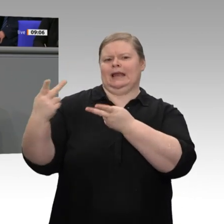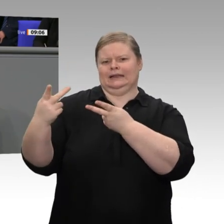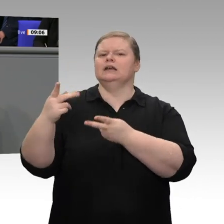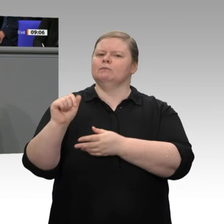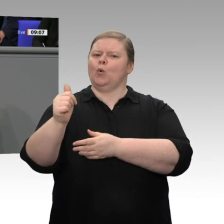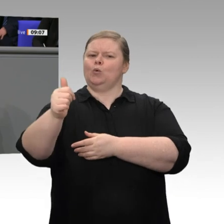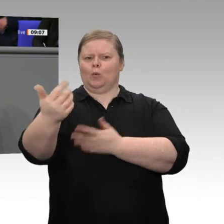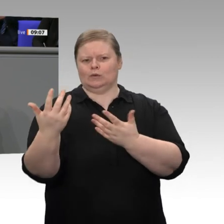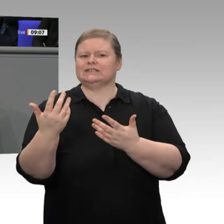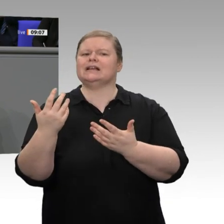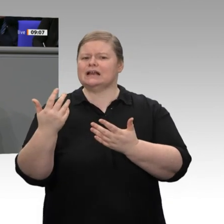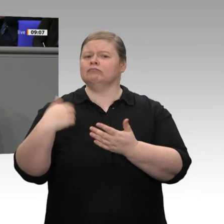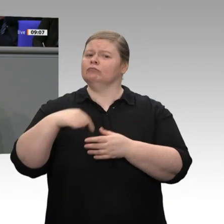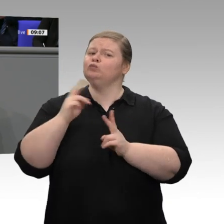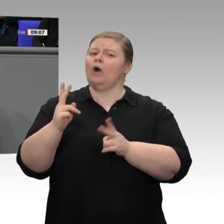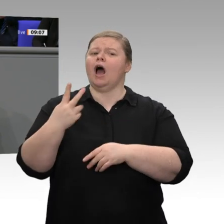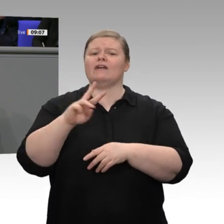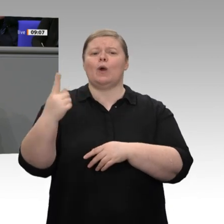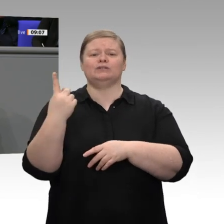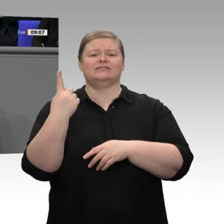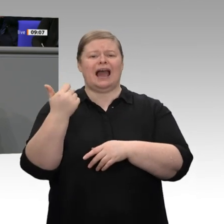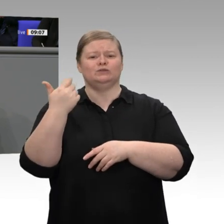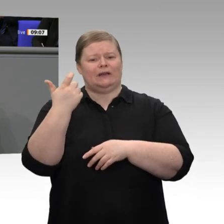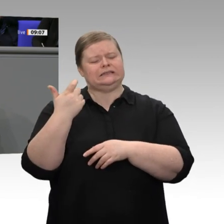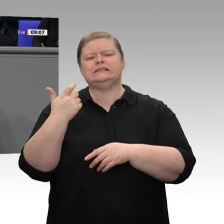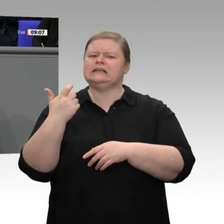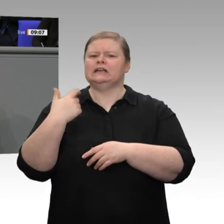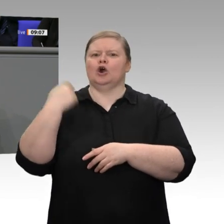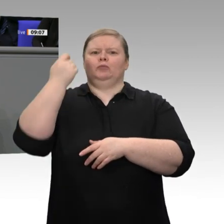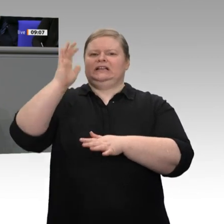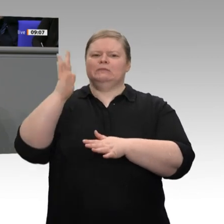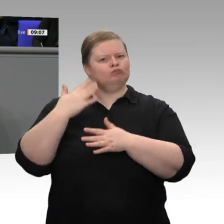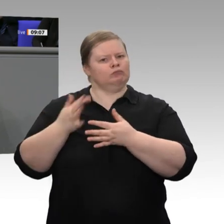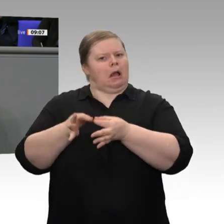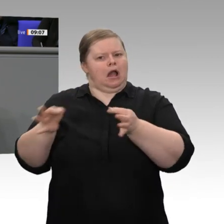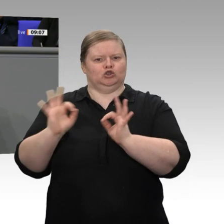eine große Chance, dass die wirtschaftliche Dynamik wieder an Fahrt gewinnt und dass